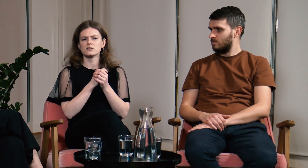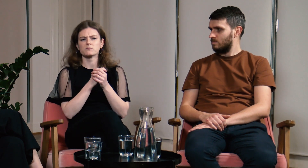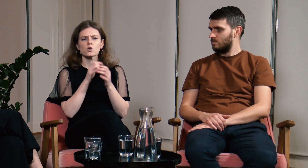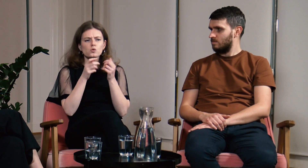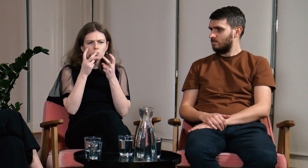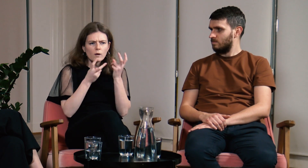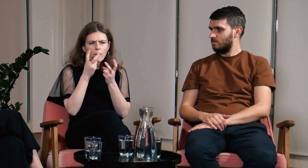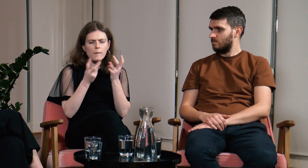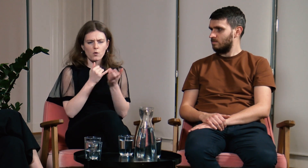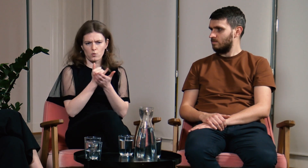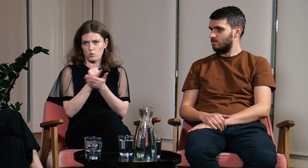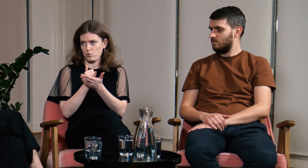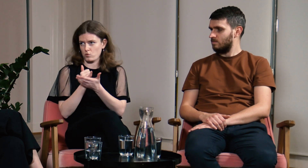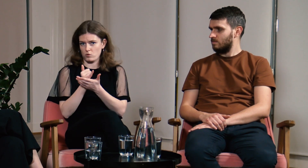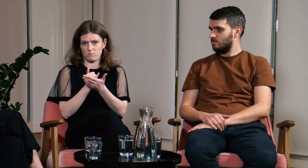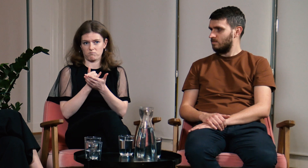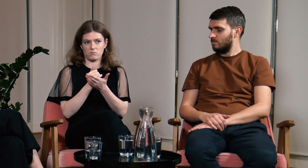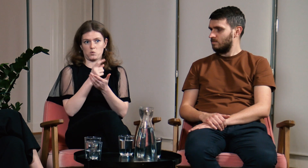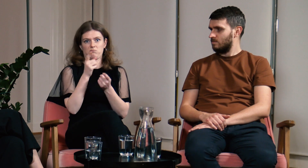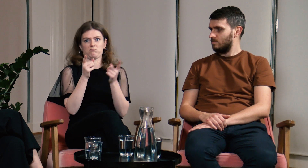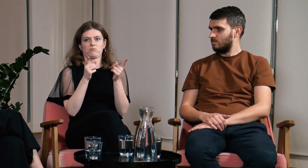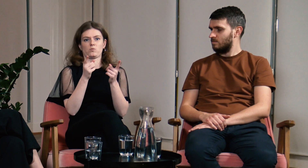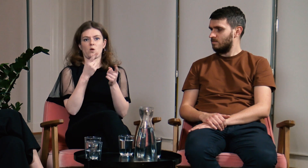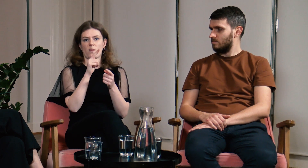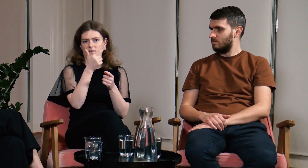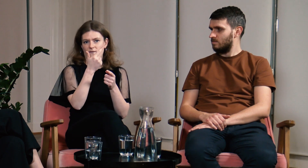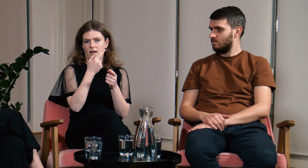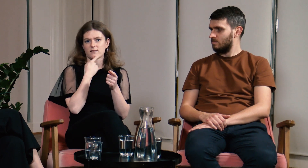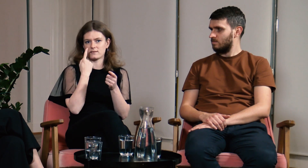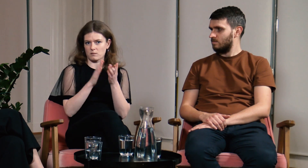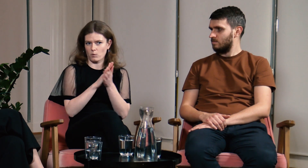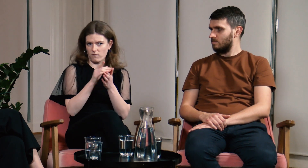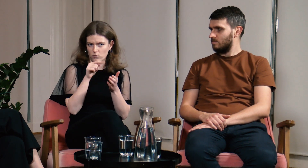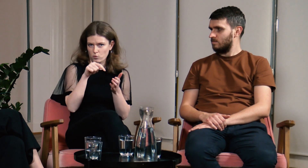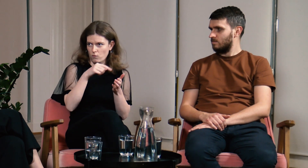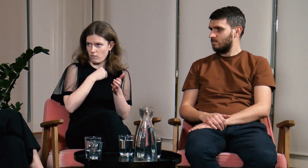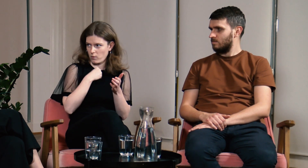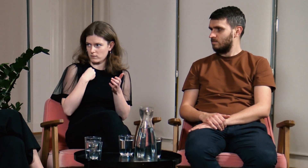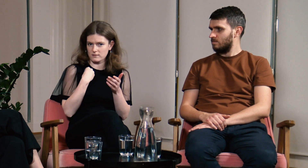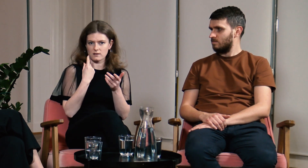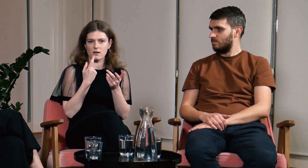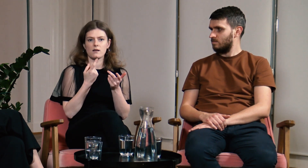Szukałam różnych kursów, ale w Polsce istnieją dwa języki migowe.